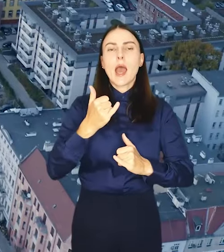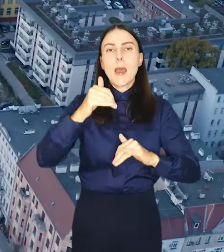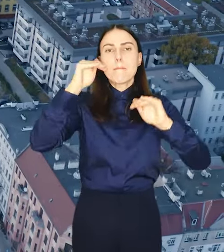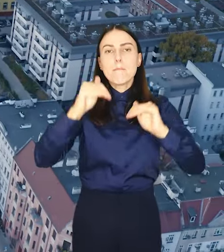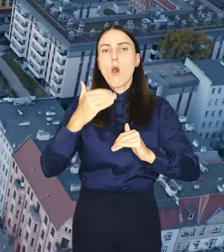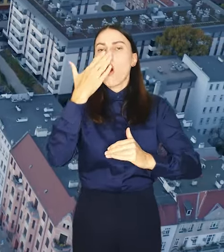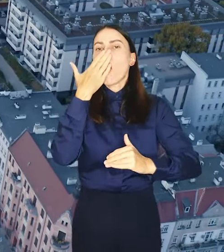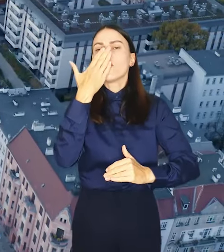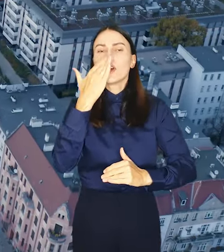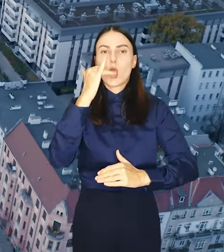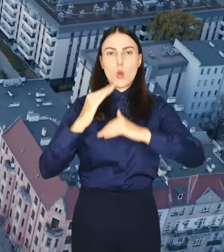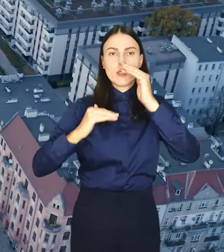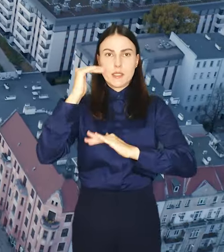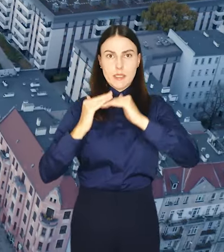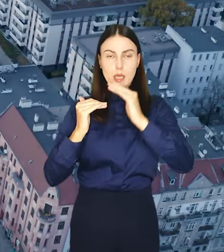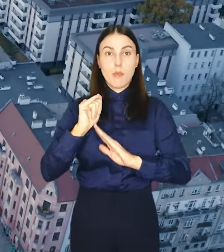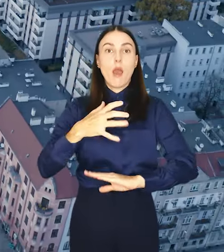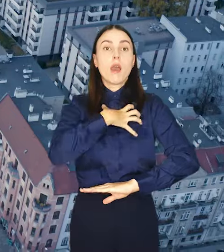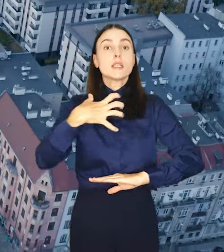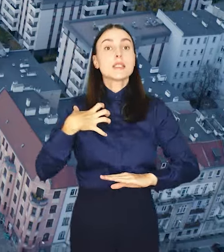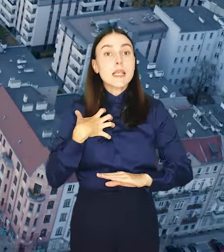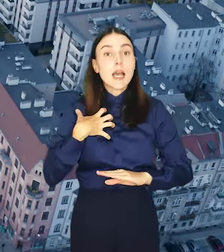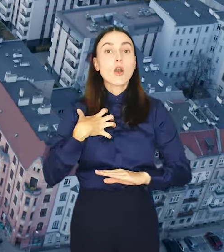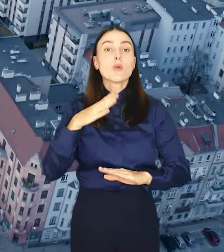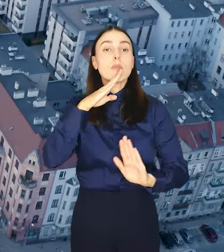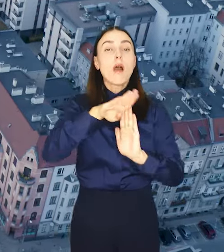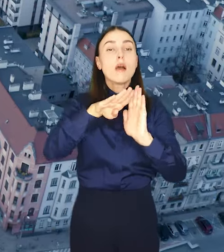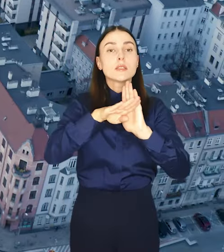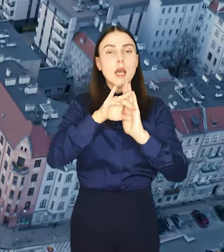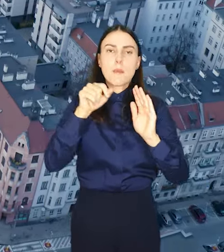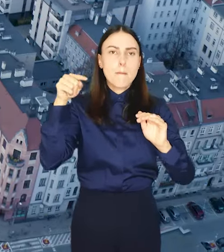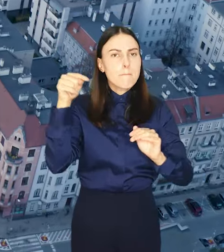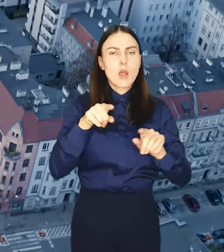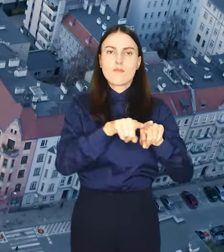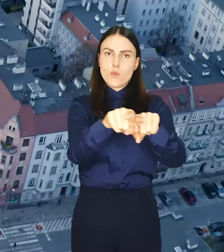Dzięki niemu zasady zagospodarowania staną się jednolite na terenie całego